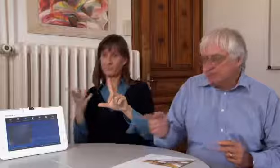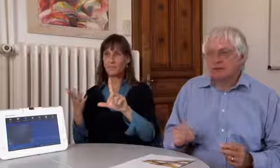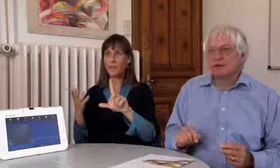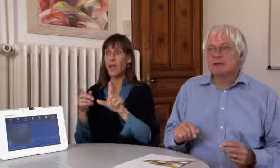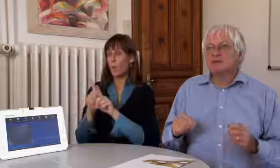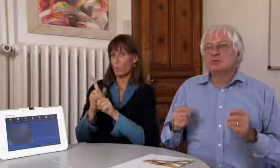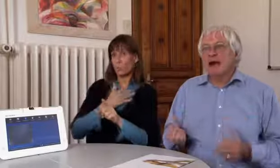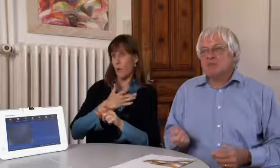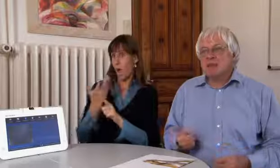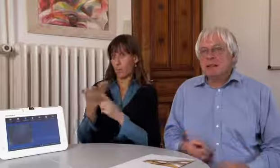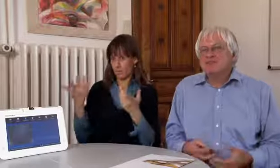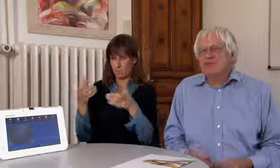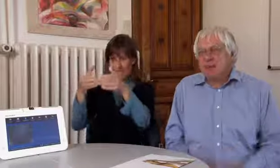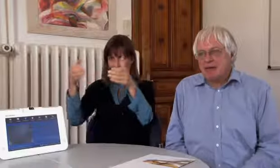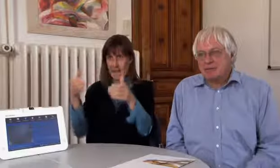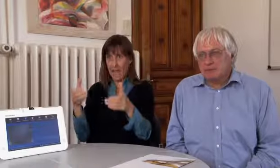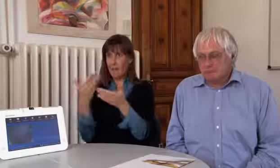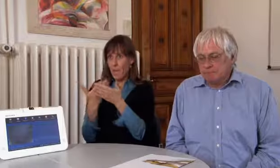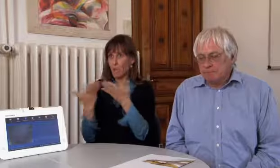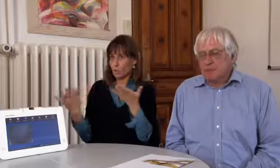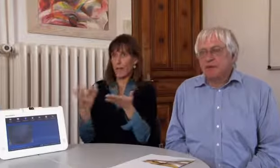Dazu braucht es natürlich ein Gerät,